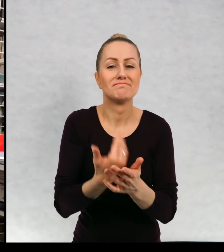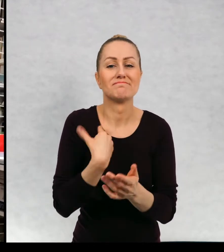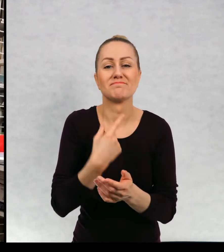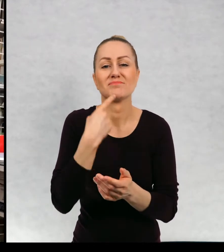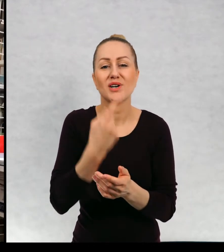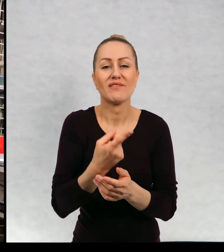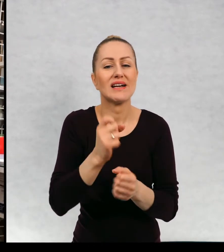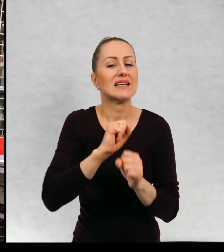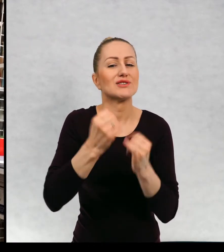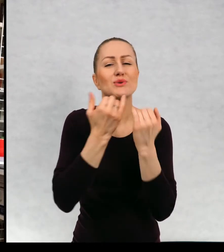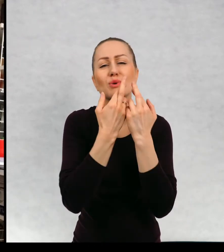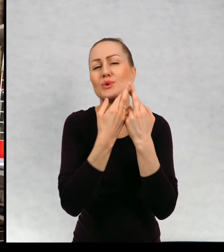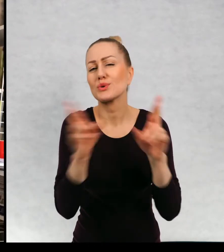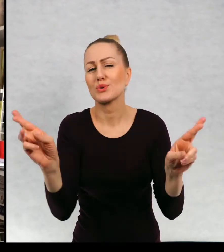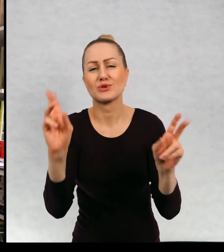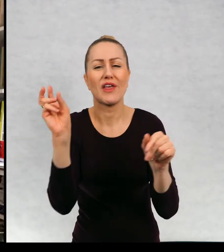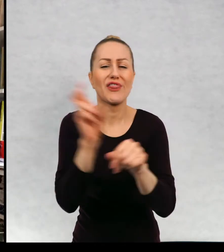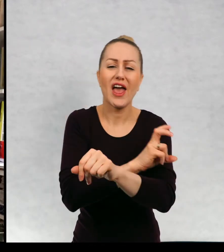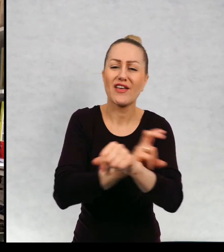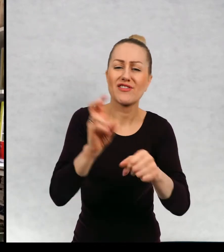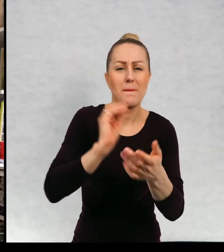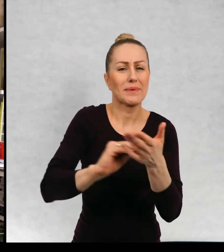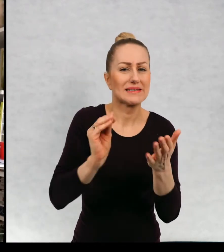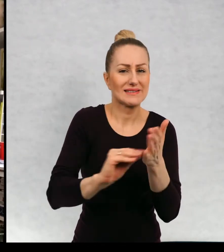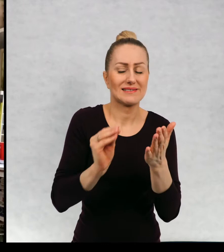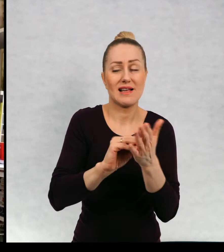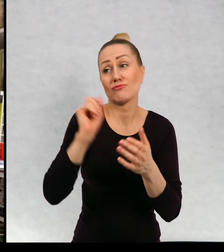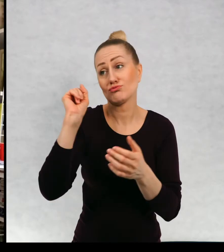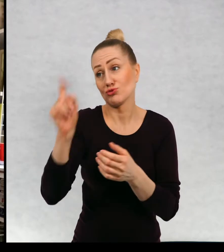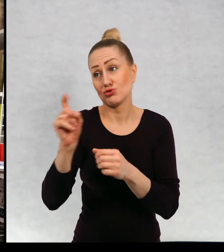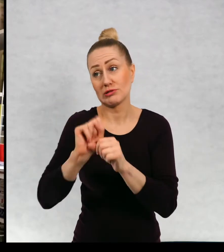są bardzo różne techniki pisania, są pisarze, którzy